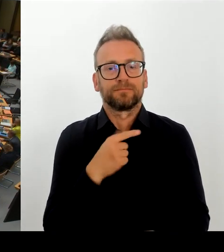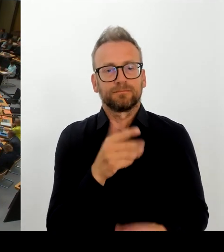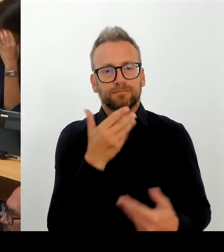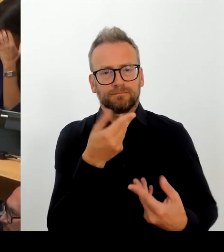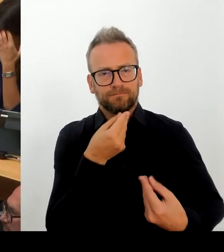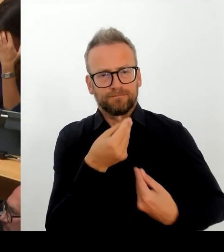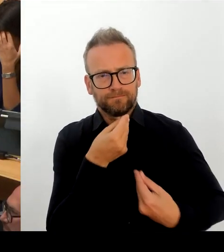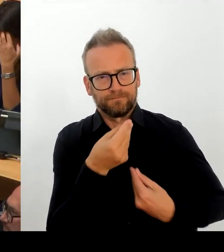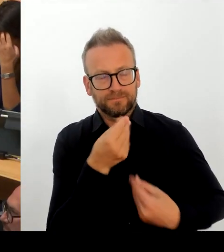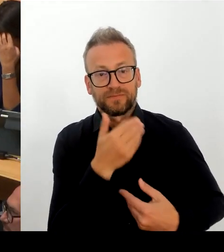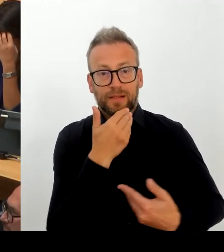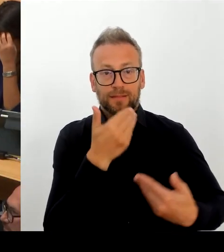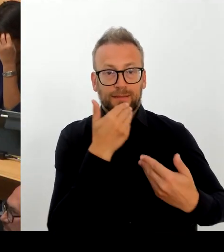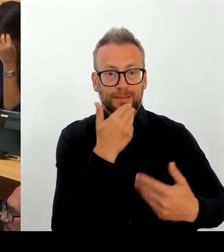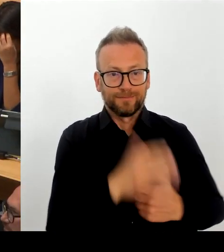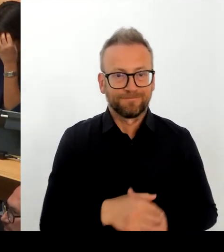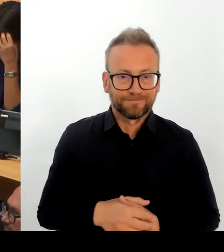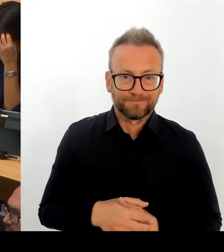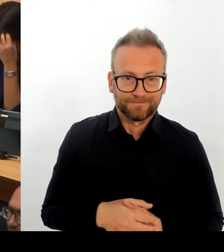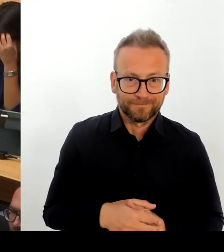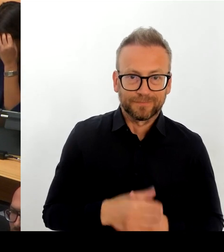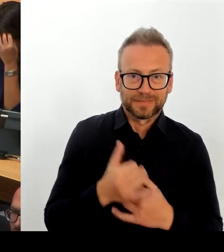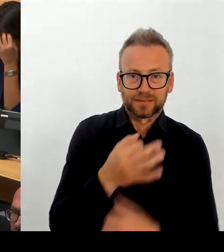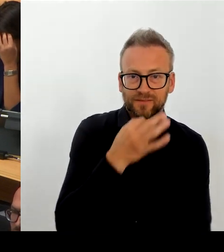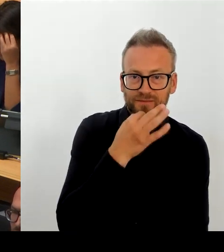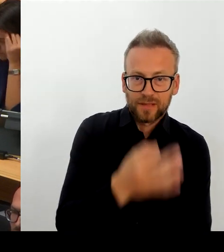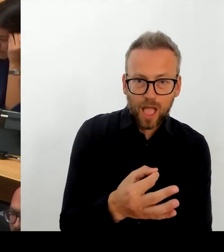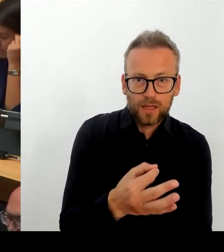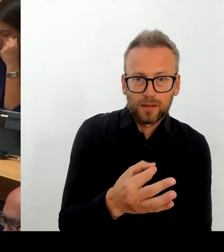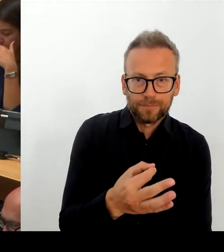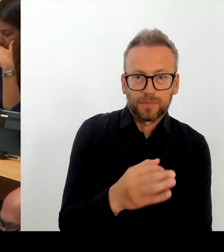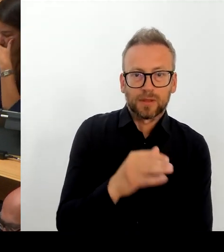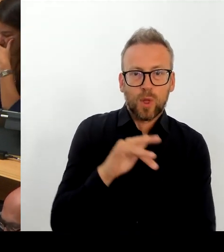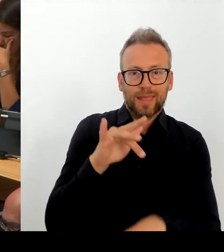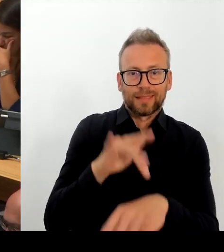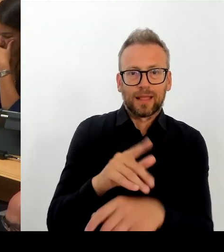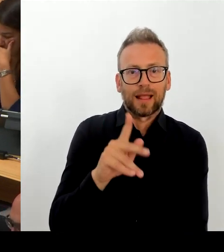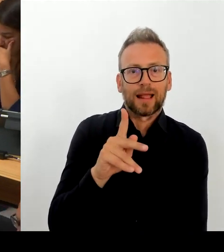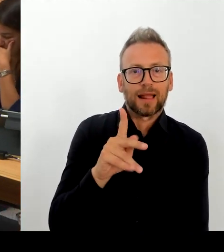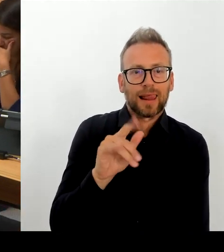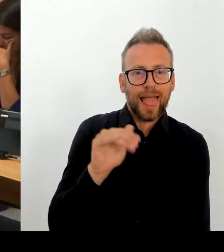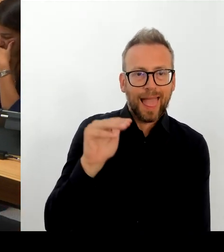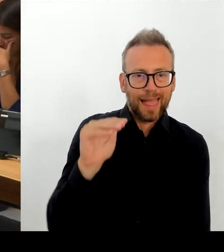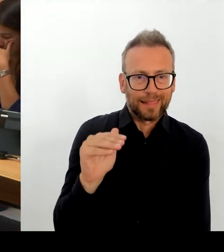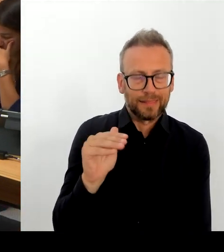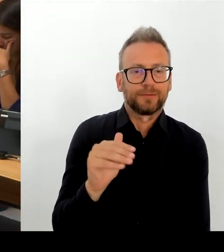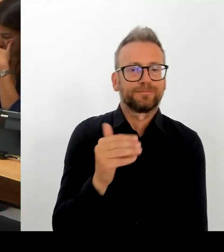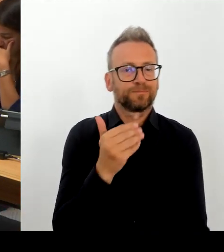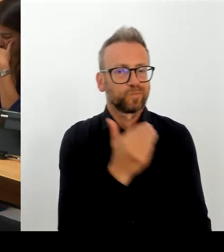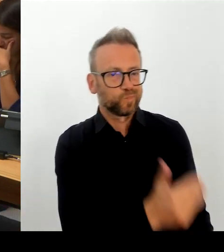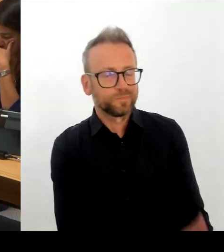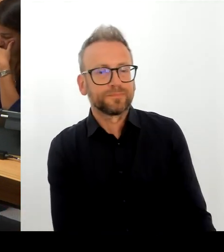(Rednerwechsel) Vielen herzlichen Dank. Dieses Ziel hat der Senat ausdrücklich nicht. Und ich glaube, auch damit stehen wir nicht allein.